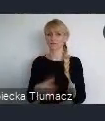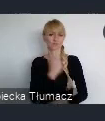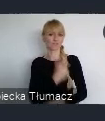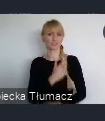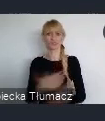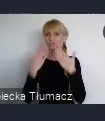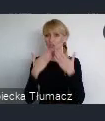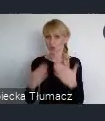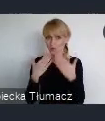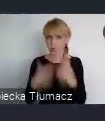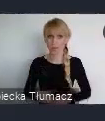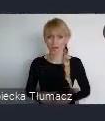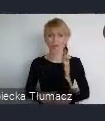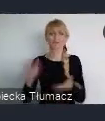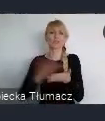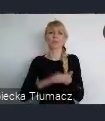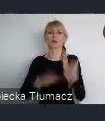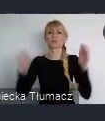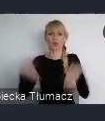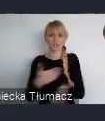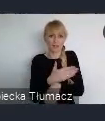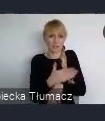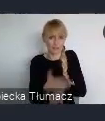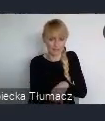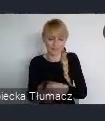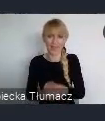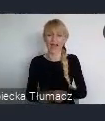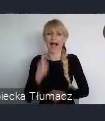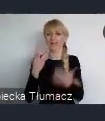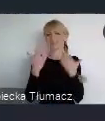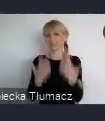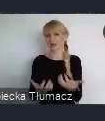Przepraszam, że może zbyt długo przynudzałem ale chciałem pokazać trochę tego kolorytu naszego miasta.